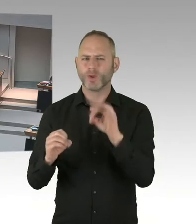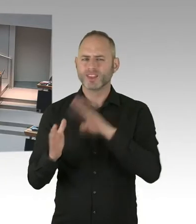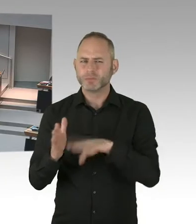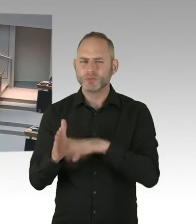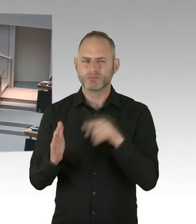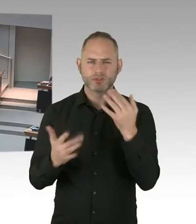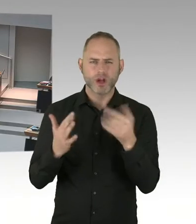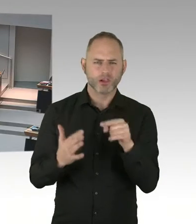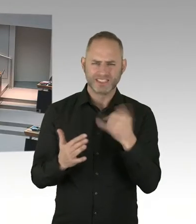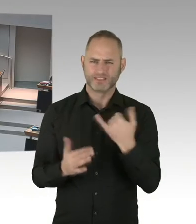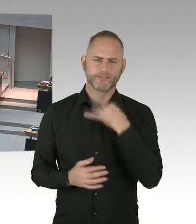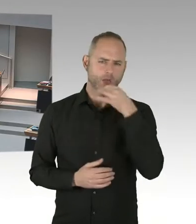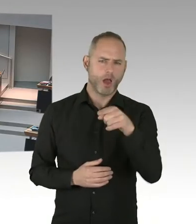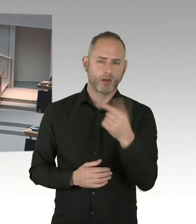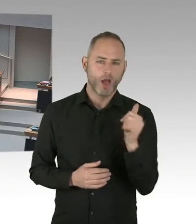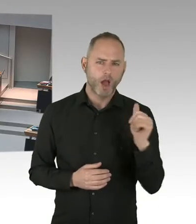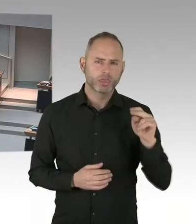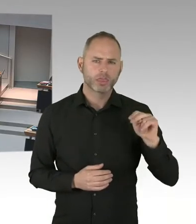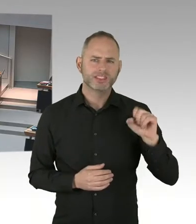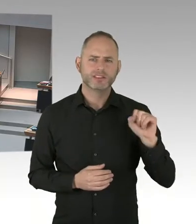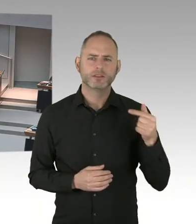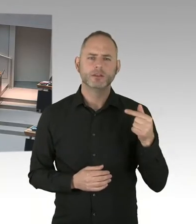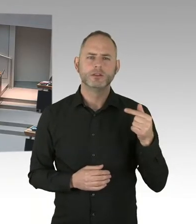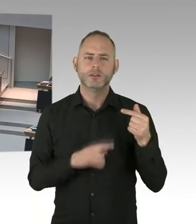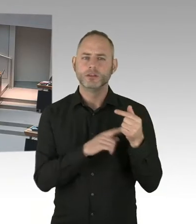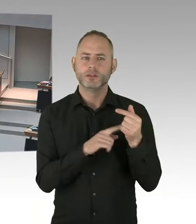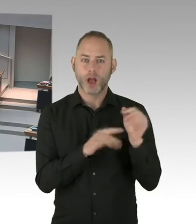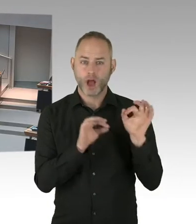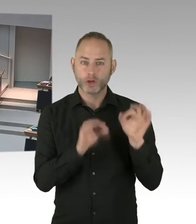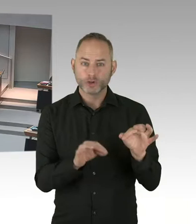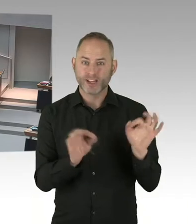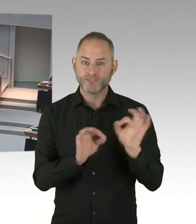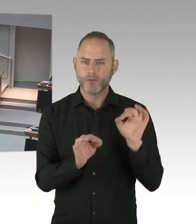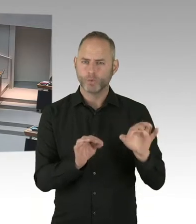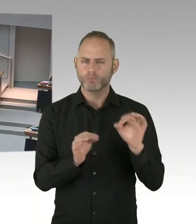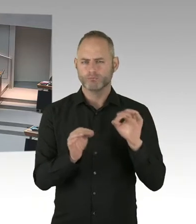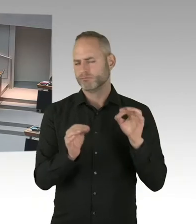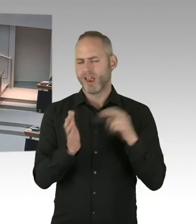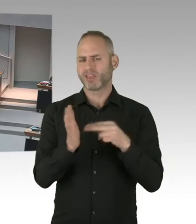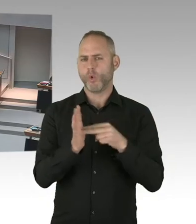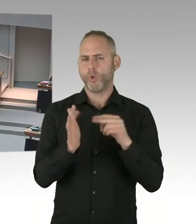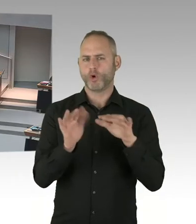Will aber sagen, dass das nicht reicht, sich kritisch zu äußern. Wichtig ist, dass man tatsächlich Verfahren definiert,